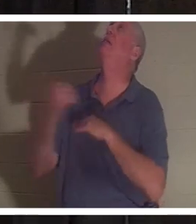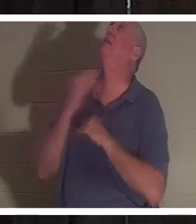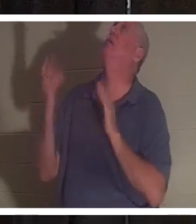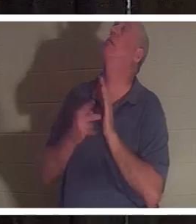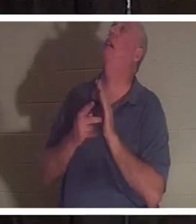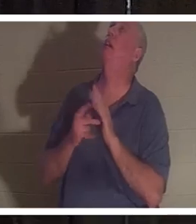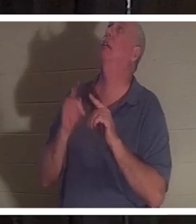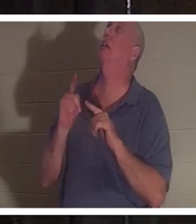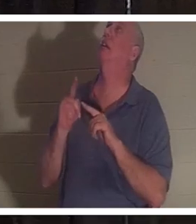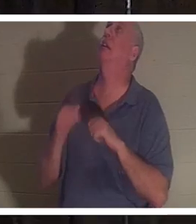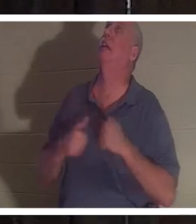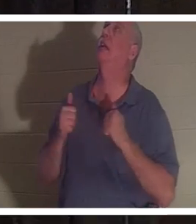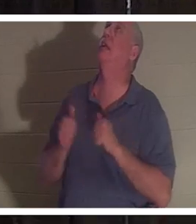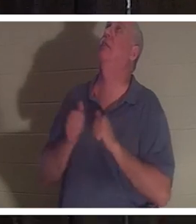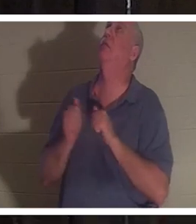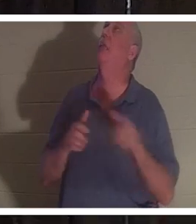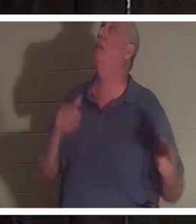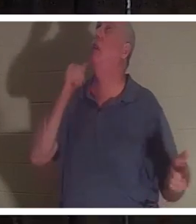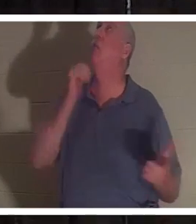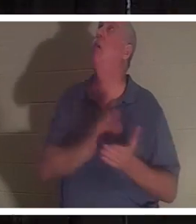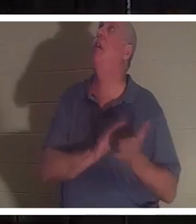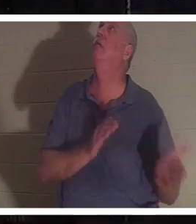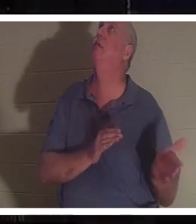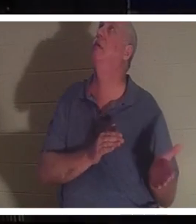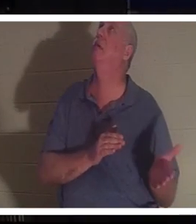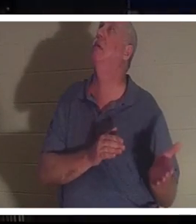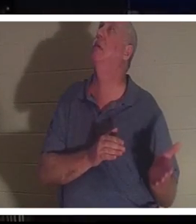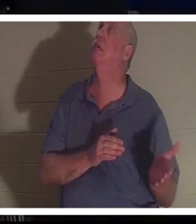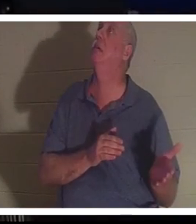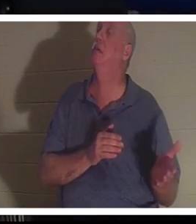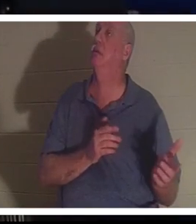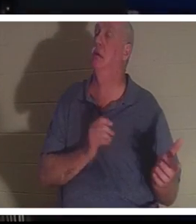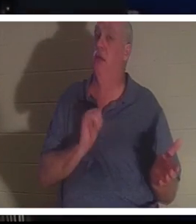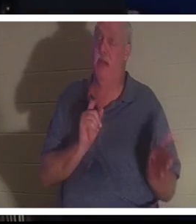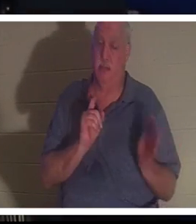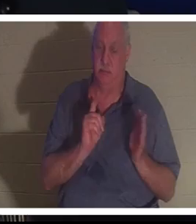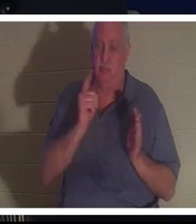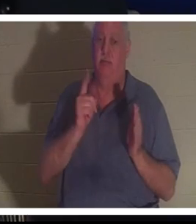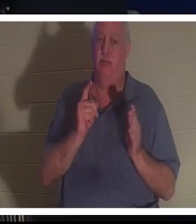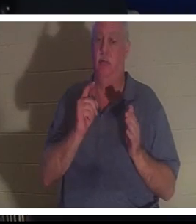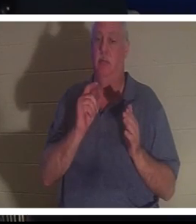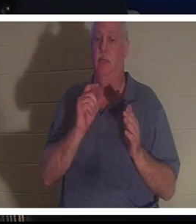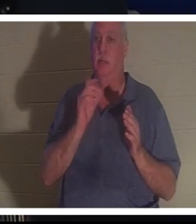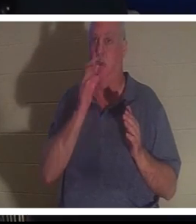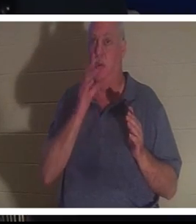! कृपया उसे वापस भेज दीजिए!" और ठीक उसी क्षण क्रिस्टीन प्रभु के सामने थी।